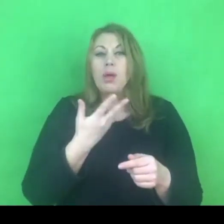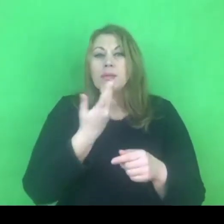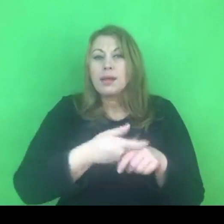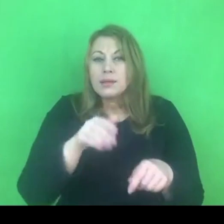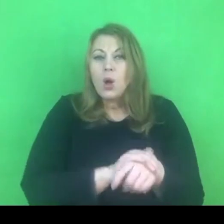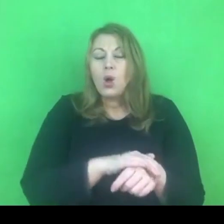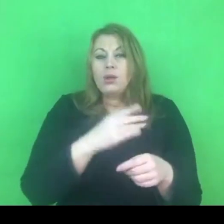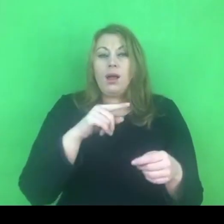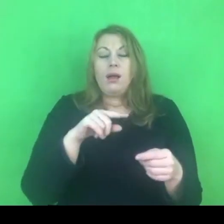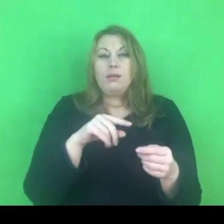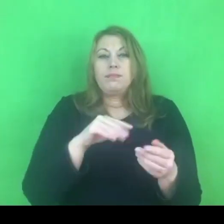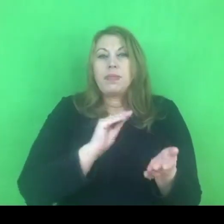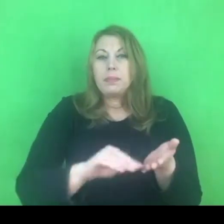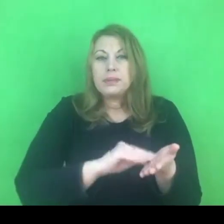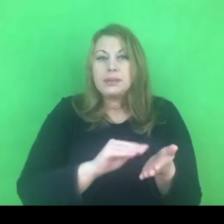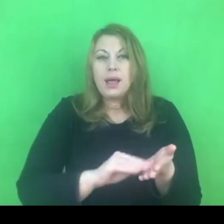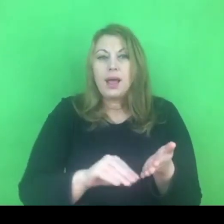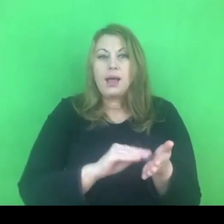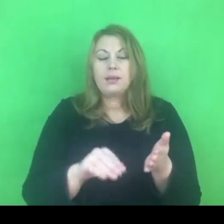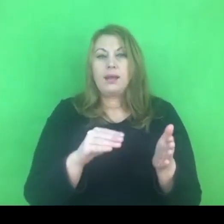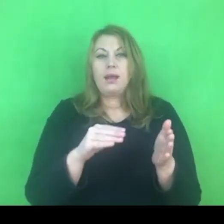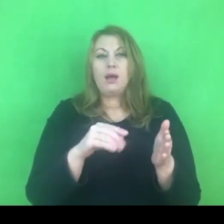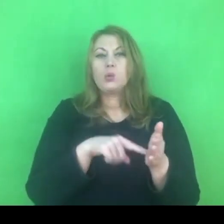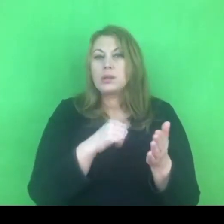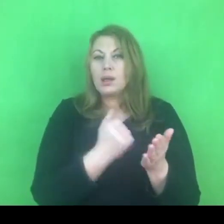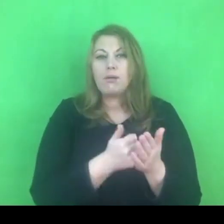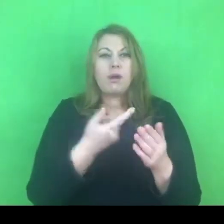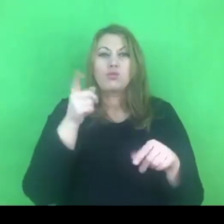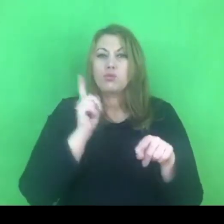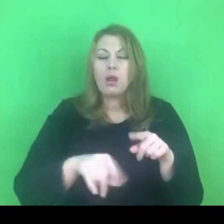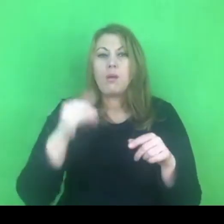Mam wrażenie, że do tej pory to się trochę inaczej odbywało.